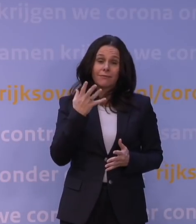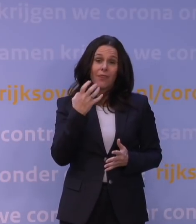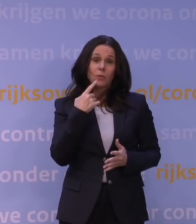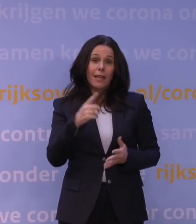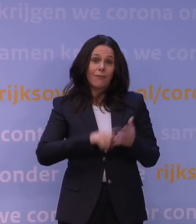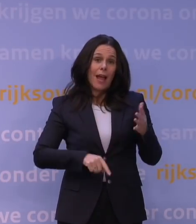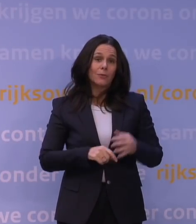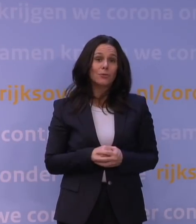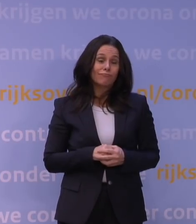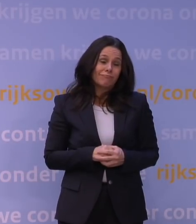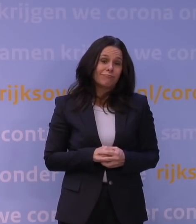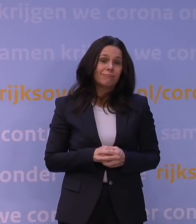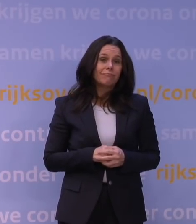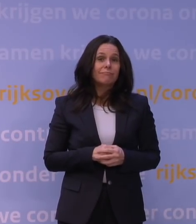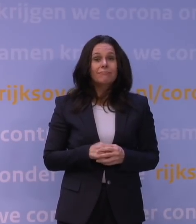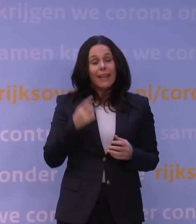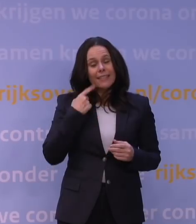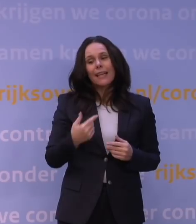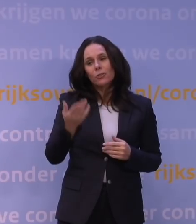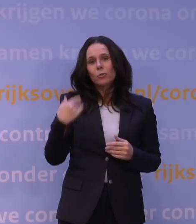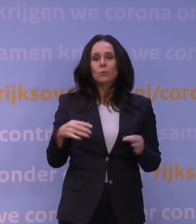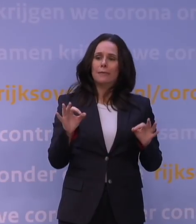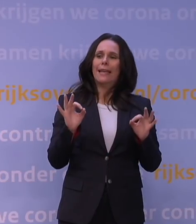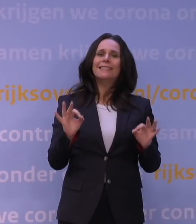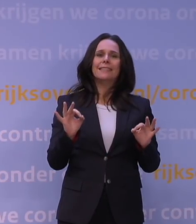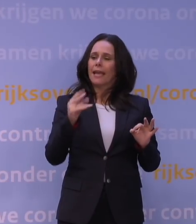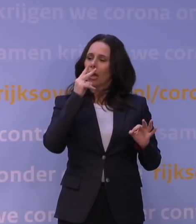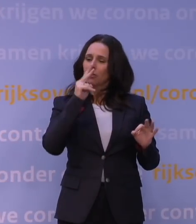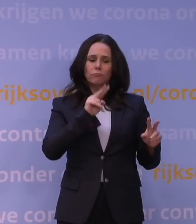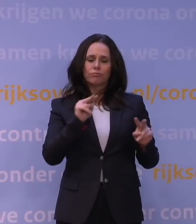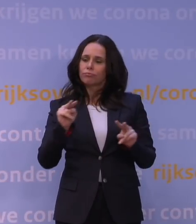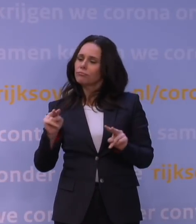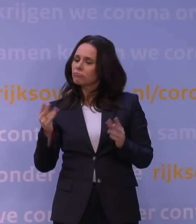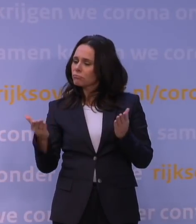Ik denk, we hebben gewoon integer op dat moment gekeken: waaraan wil je voldoen om te gaan boosteren?